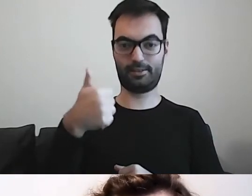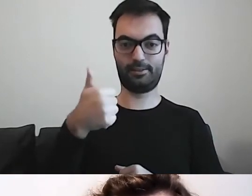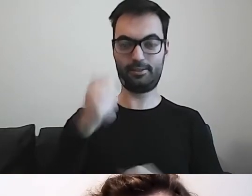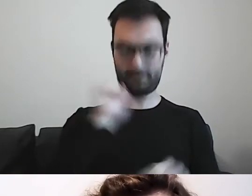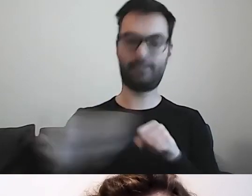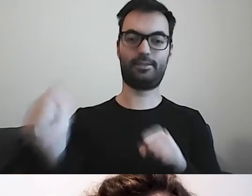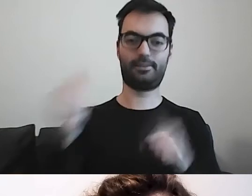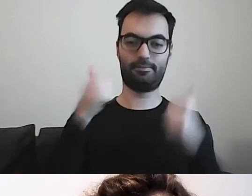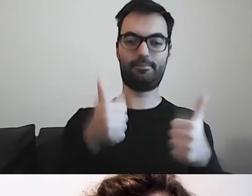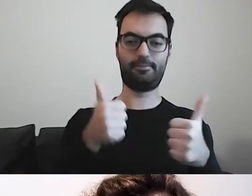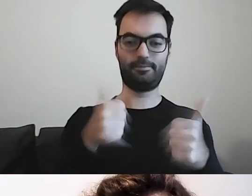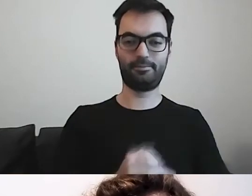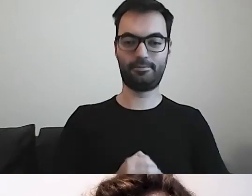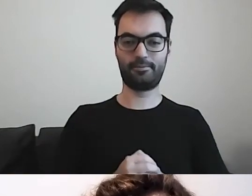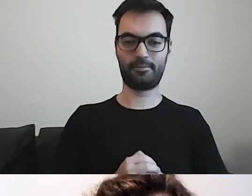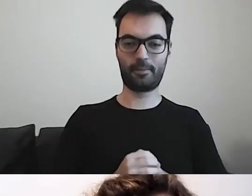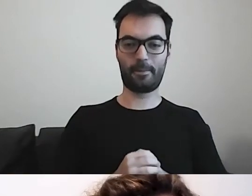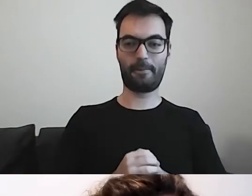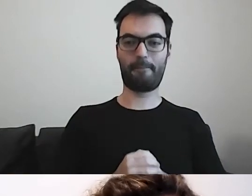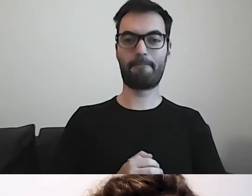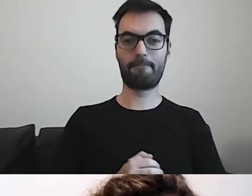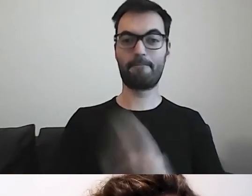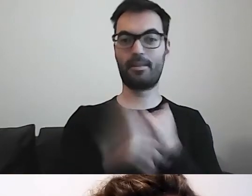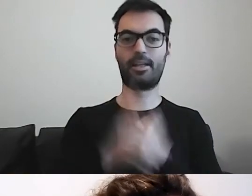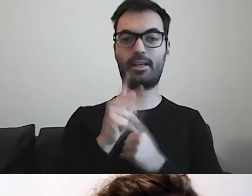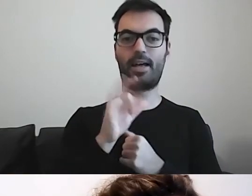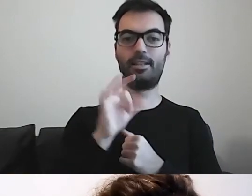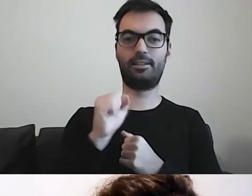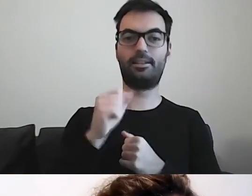Tak. Kasia pisze, że tak. To znaczy, że widzimy.